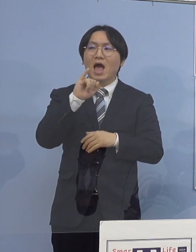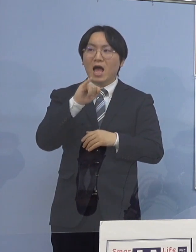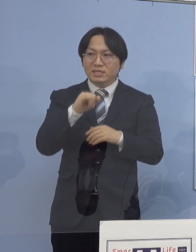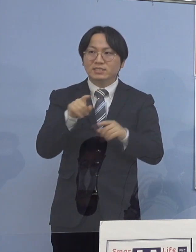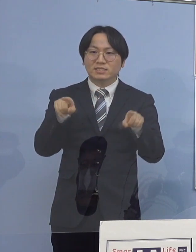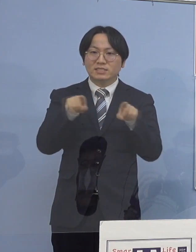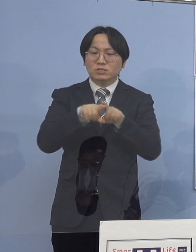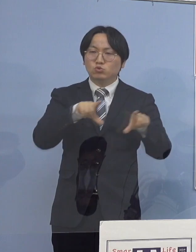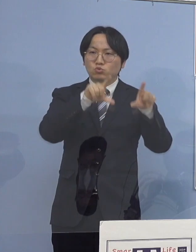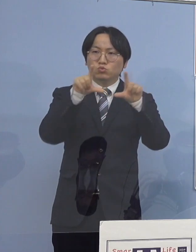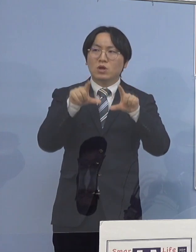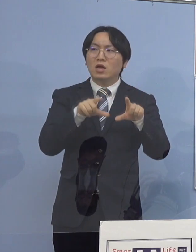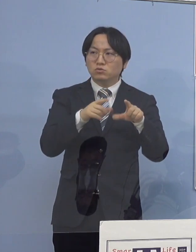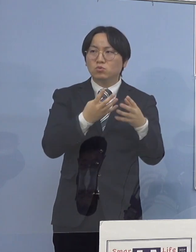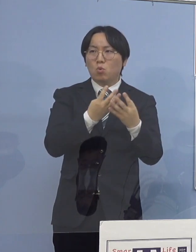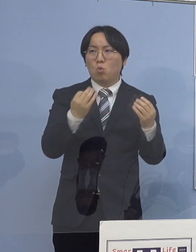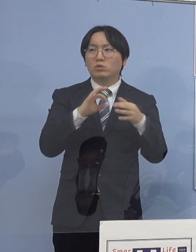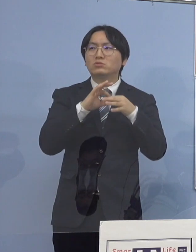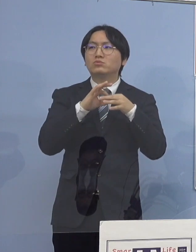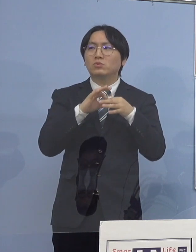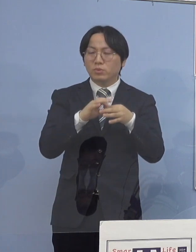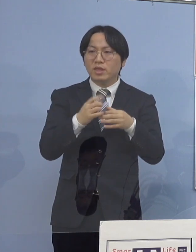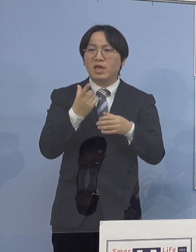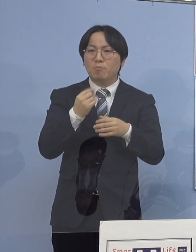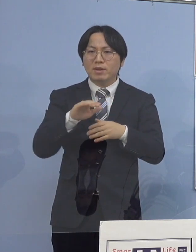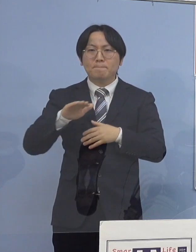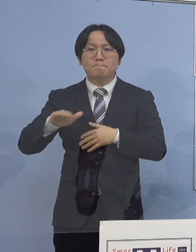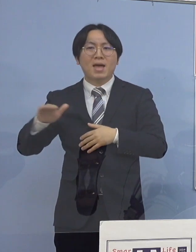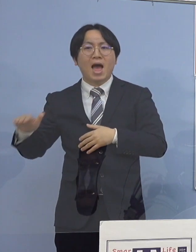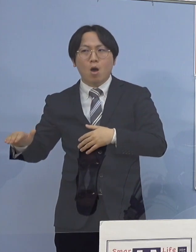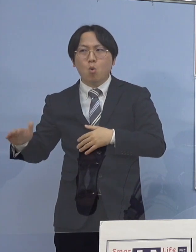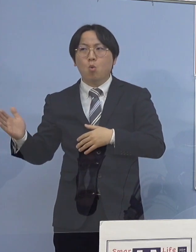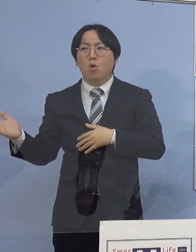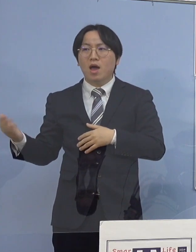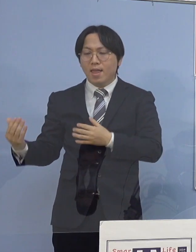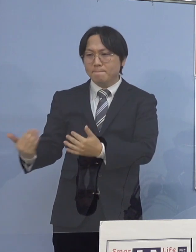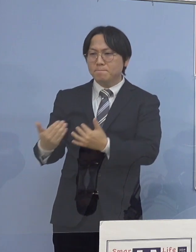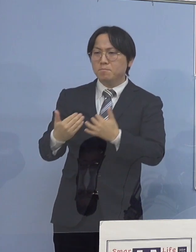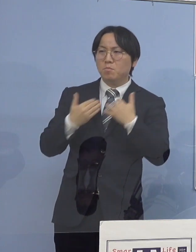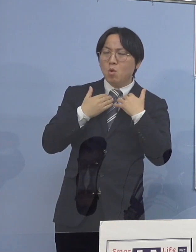子どもさんたち、お孫さんたちに持ち込まれてしまって それで感染をしちゃう